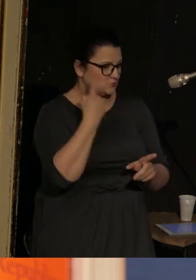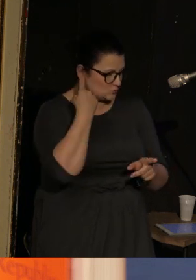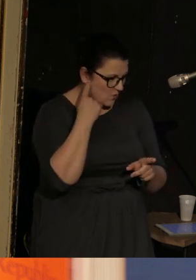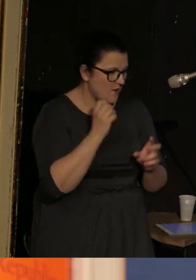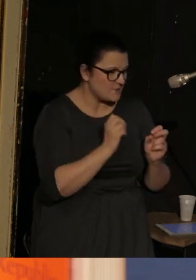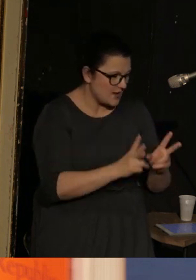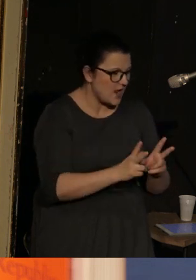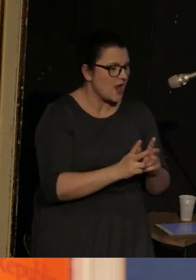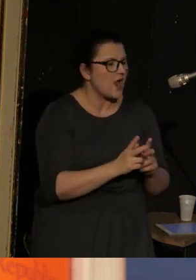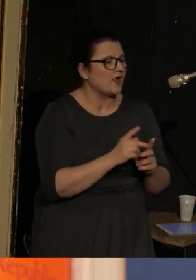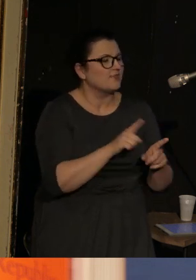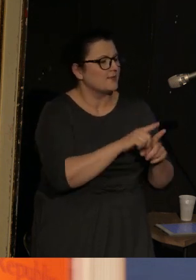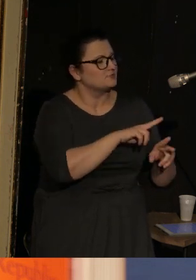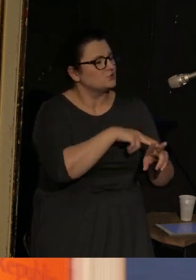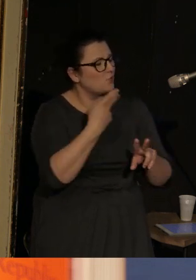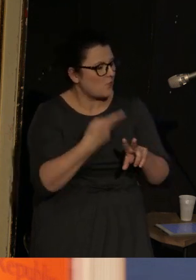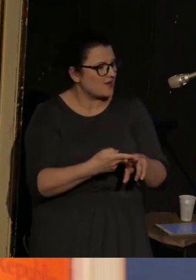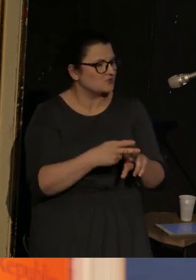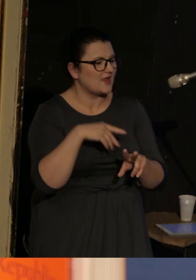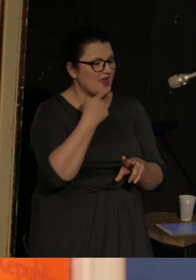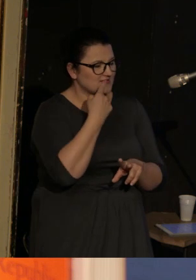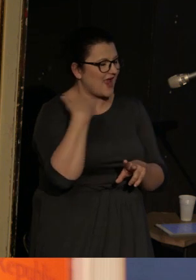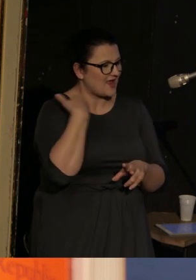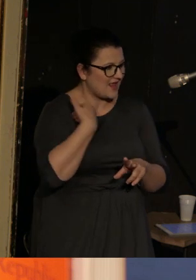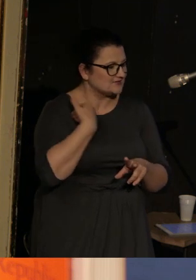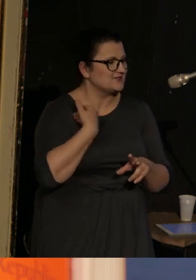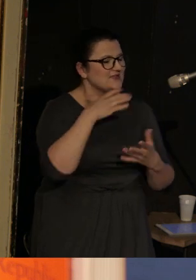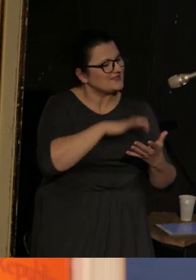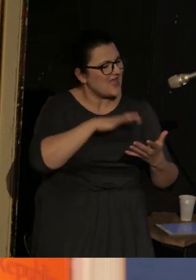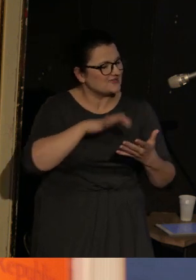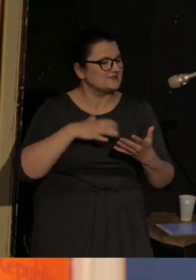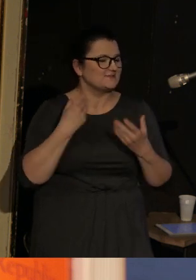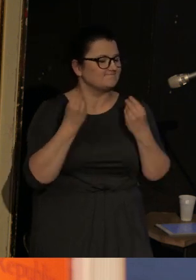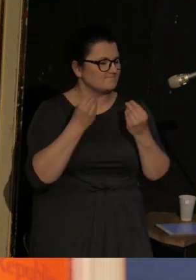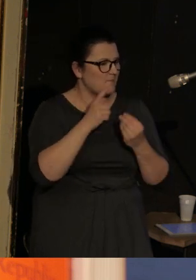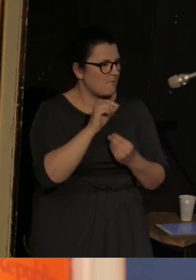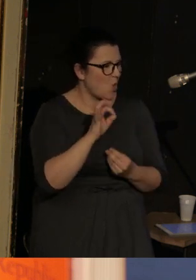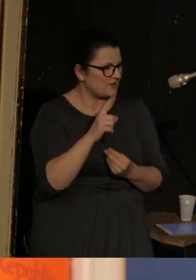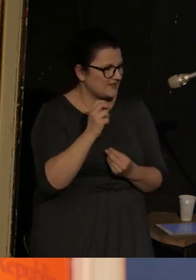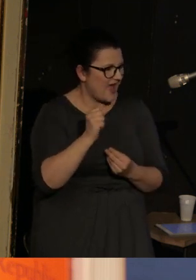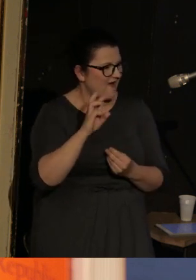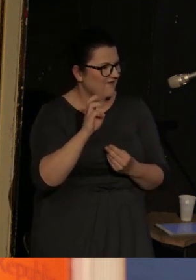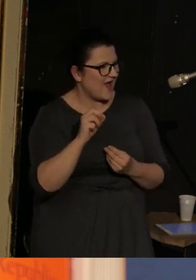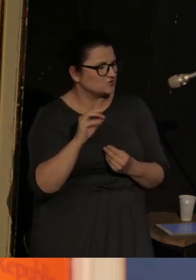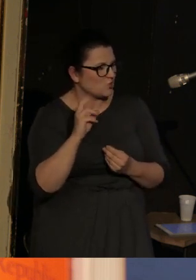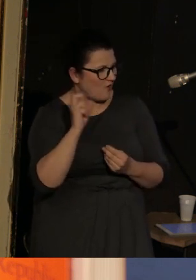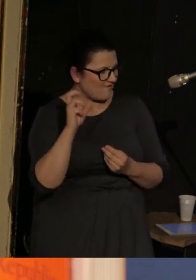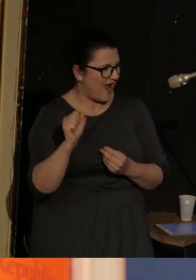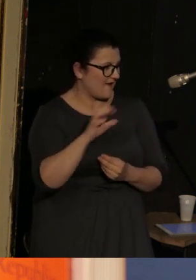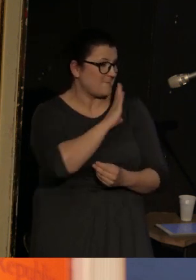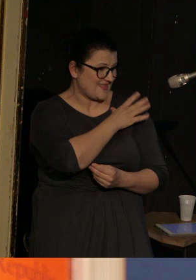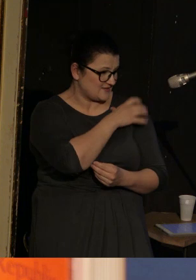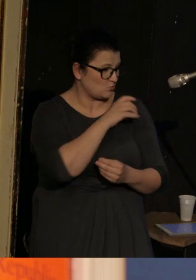I przetłumaczył na angielski m. in. teksty wspaniałej Poliny Barskowej, wybitnej poetki petersburskiej, która